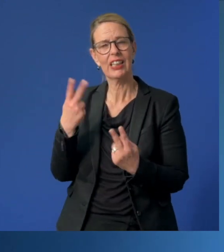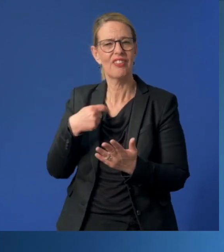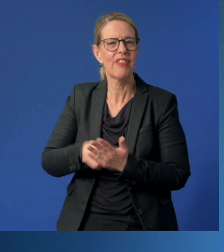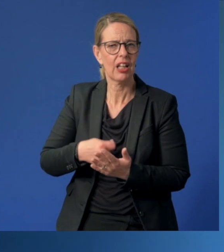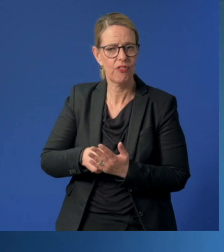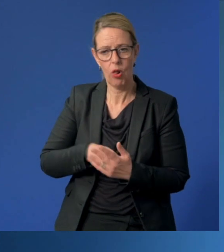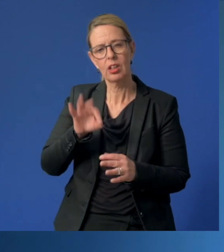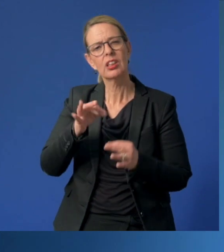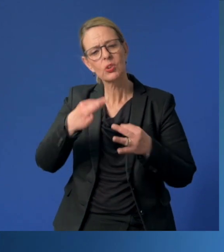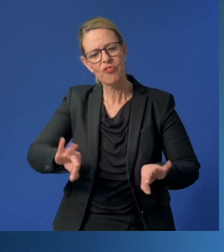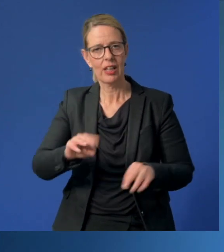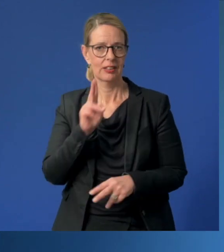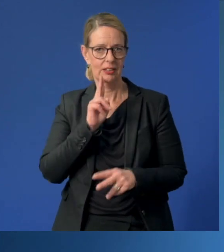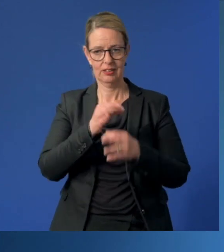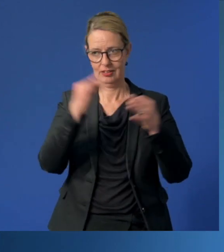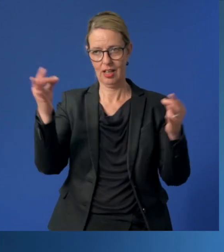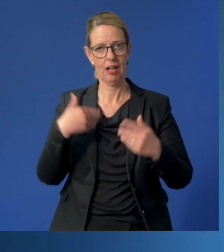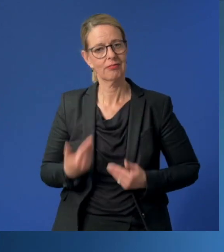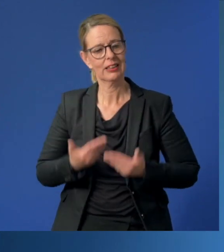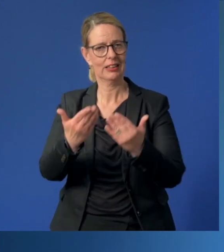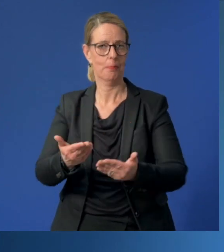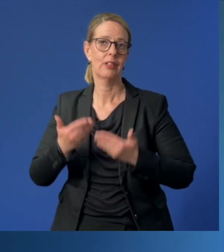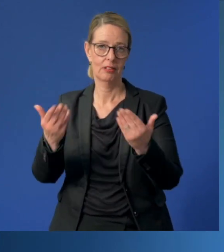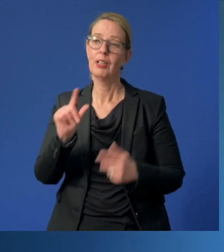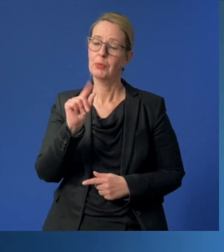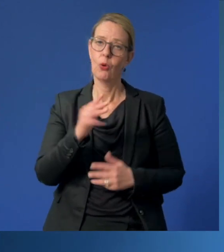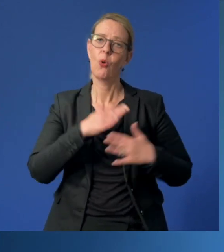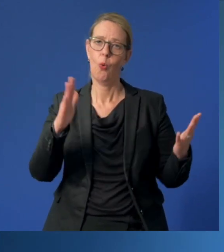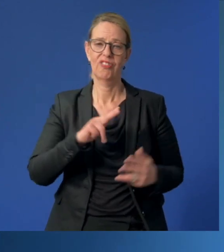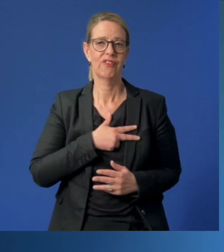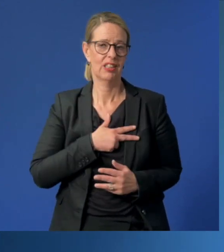tagtäglich in zuverlässige Hände und beweisen damit ein großes Vertrauen.